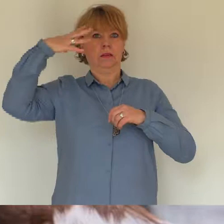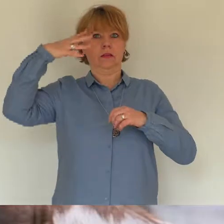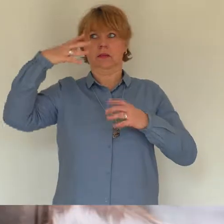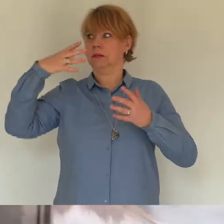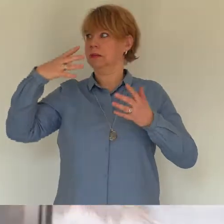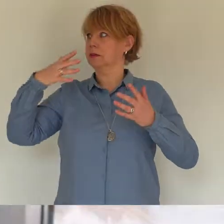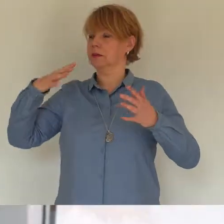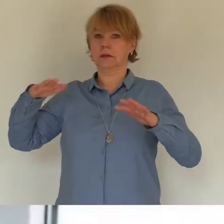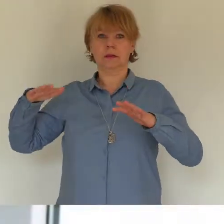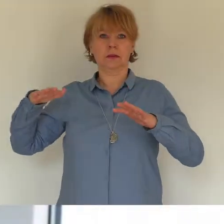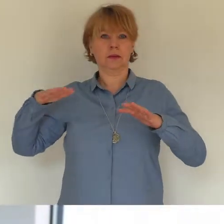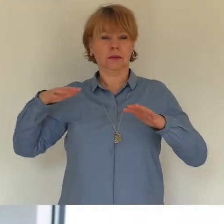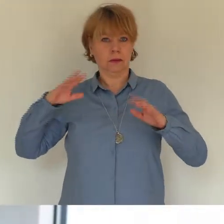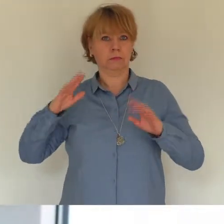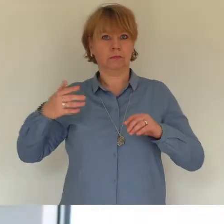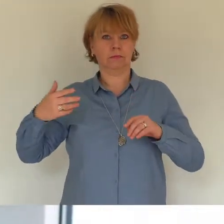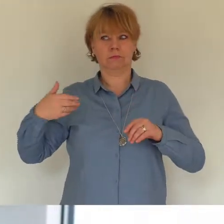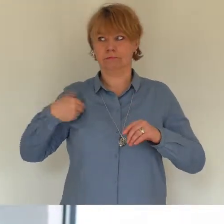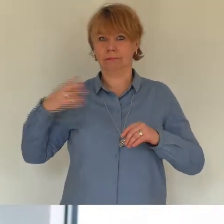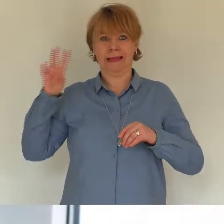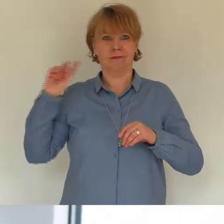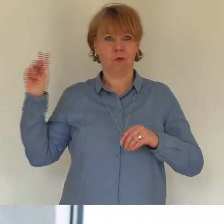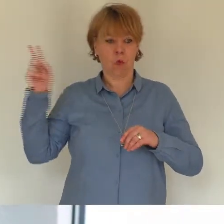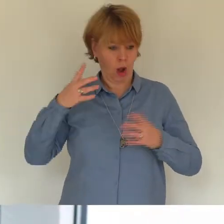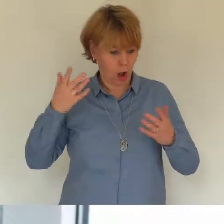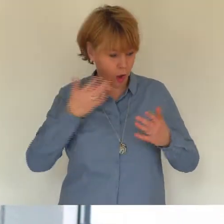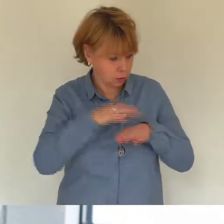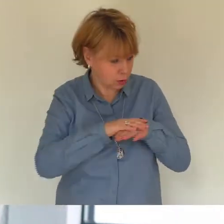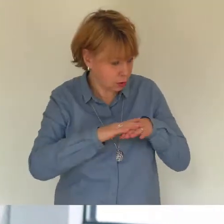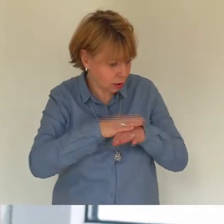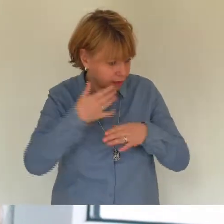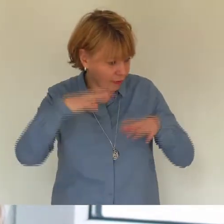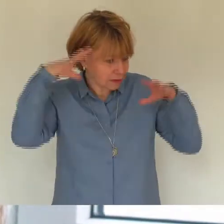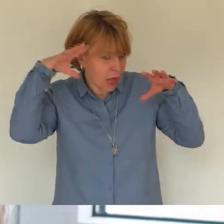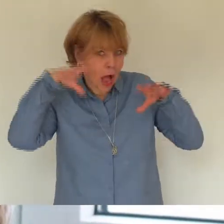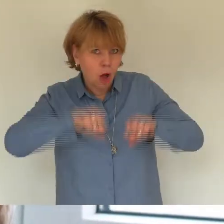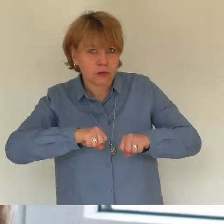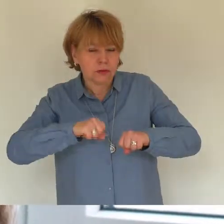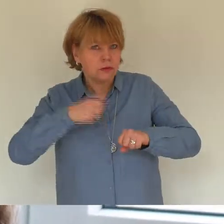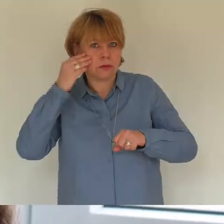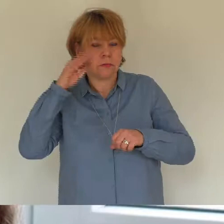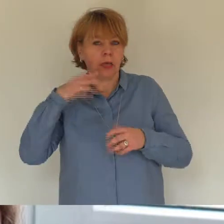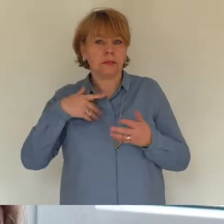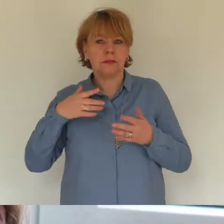gerade gegessen habe und ich dachte sie bettelt. Beim fünften Mal hat sie mich an